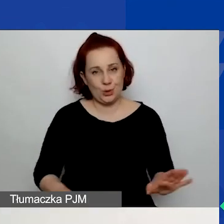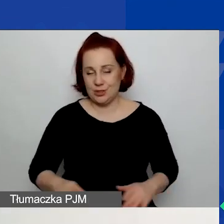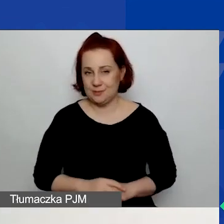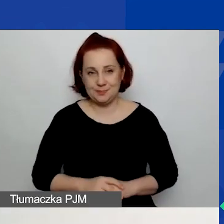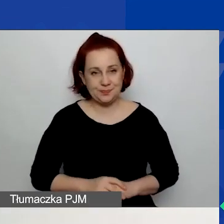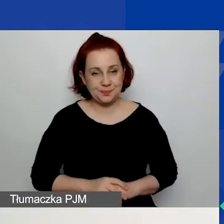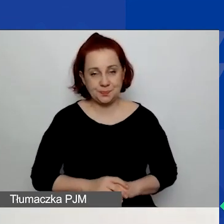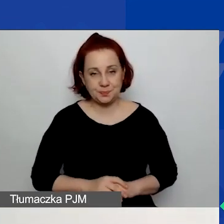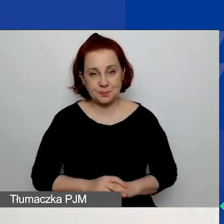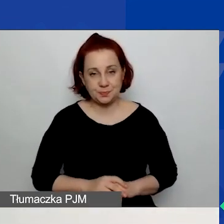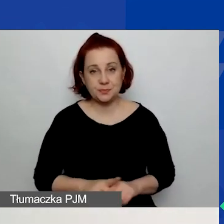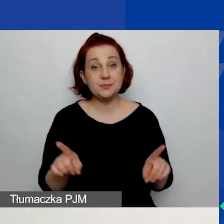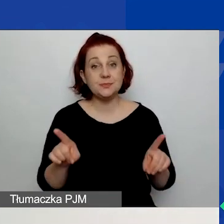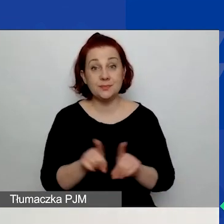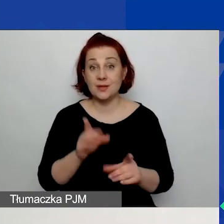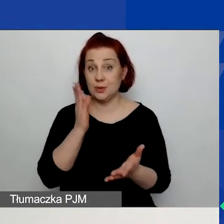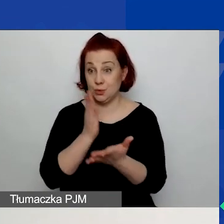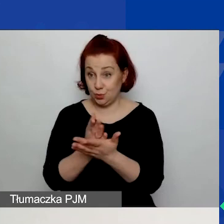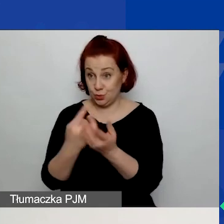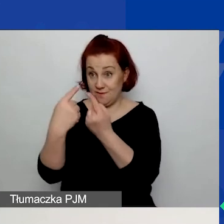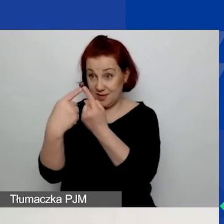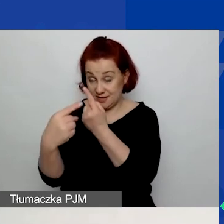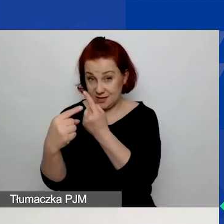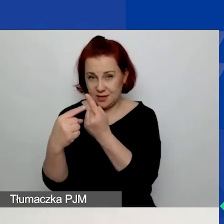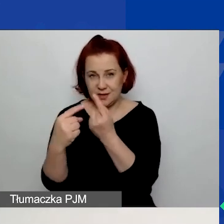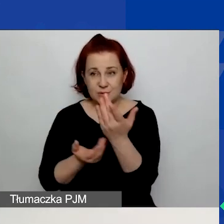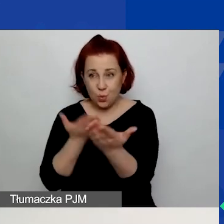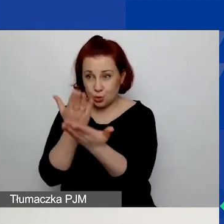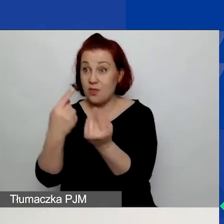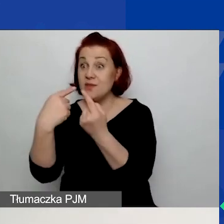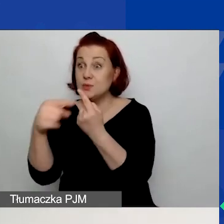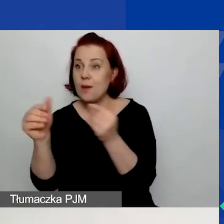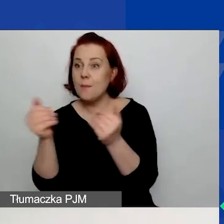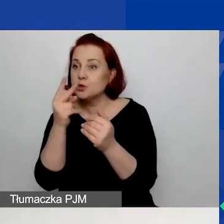Możecie również złożony wniosek podejrzeć. Czyli macie dostęp do waszego konta w generatorze